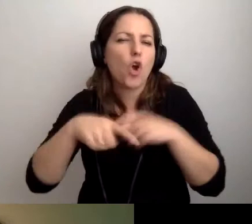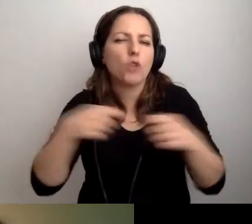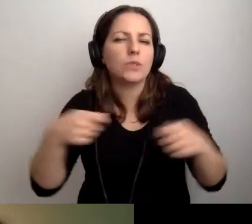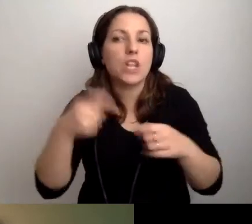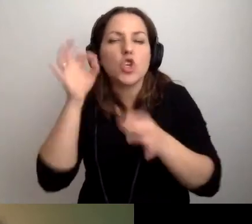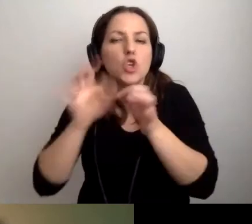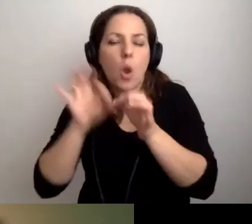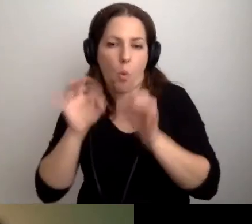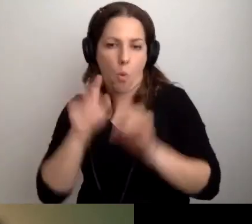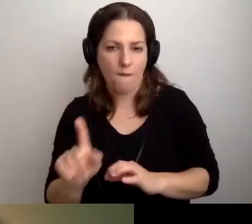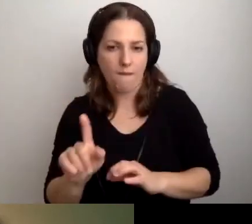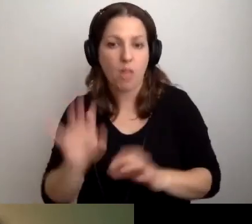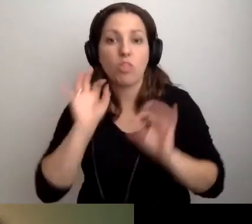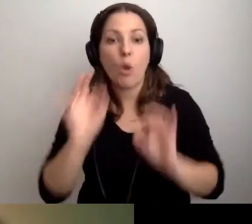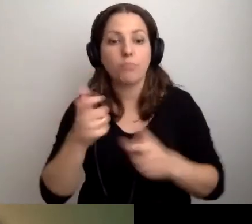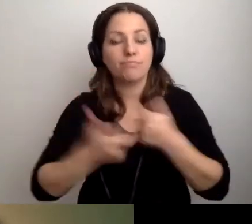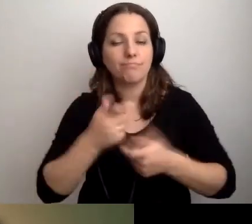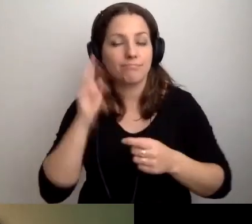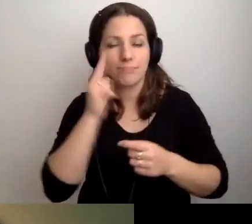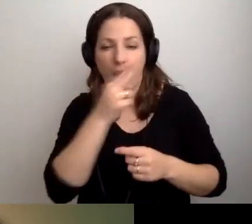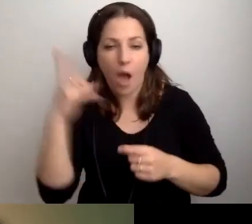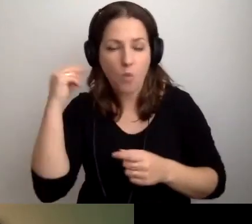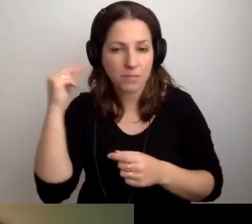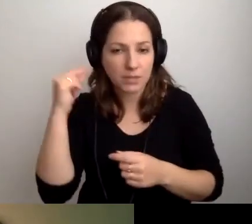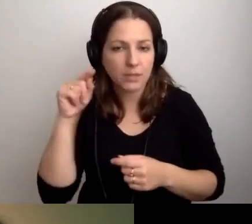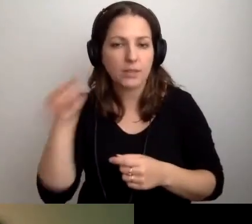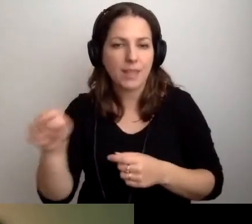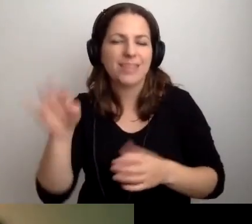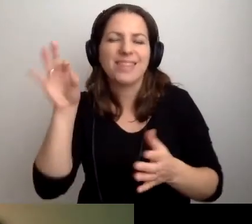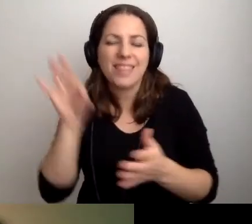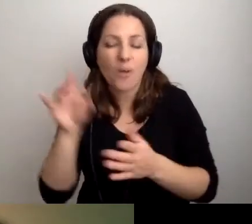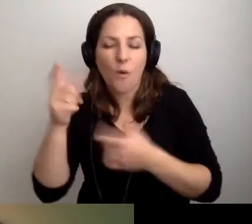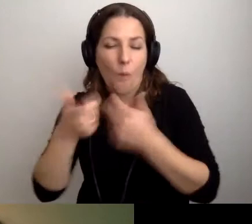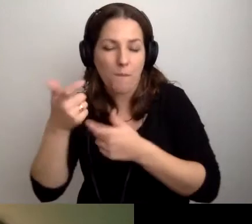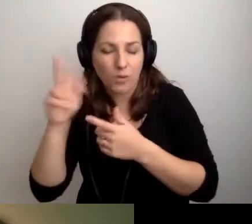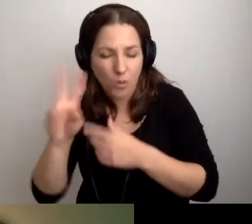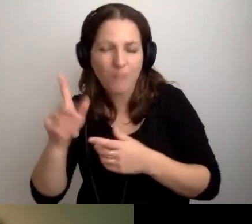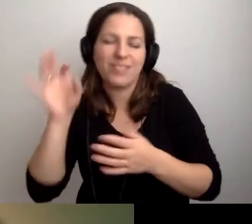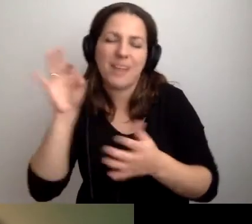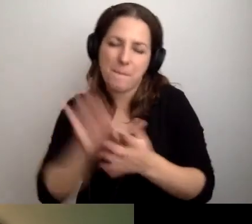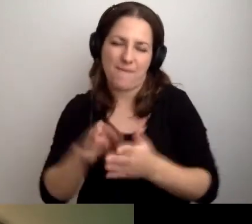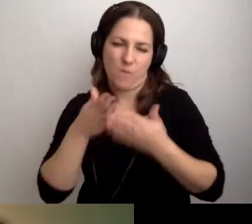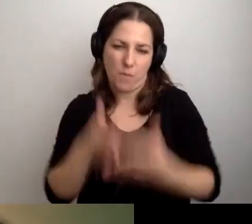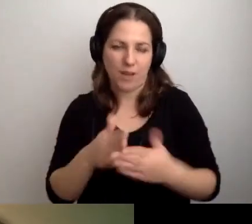Dobrze przygotowany audiodeskryptor sobie z tym poradzi. MAŁGORZATA: Wracamy do bibliotek.